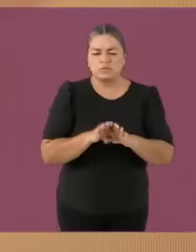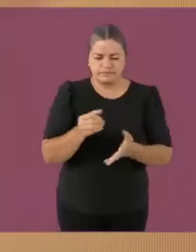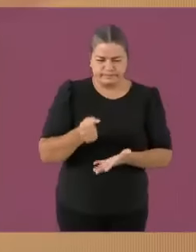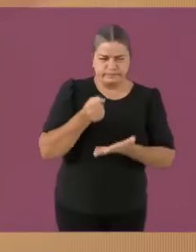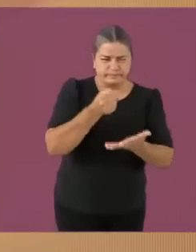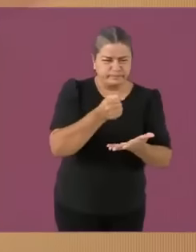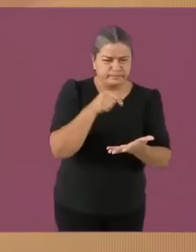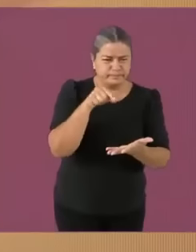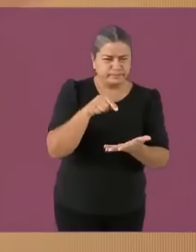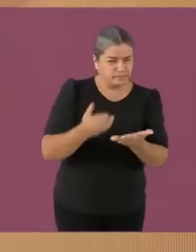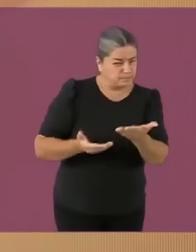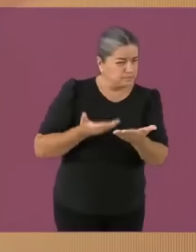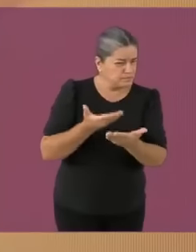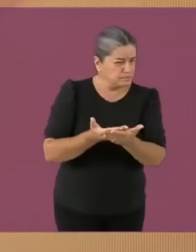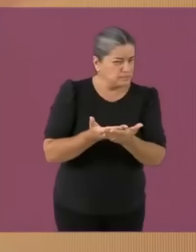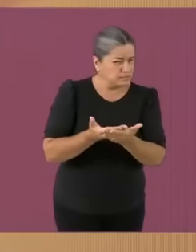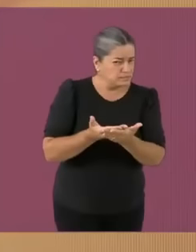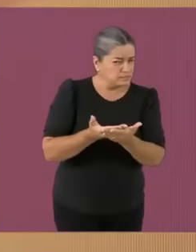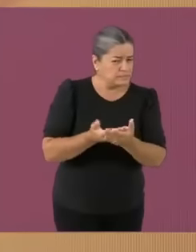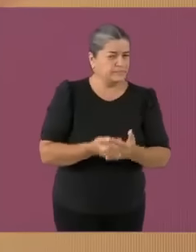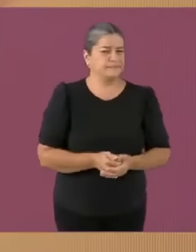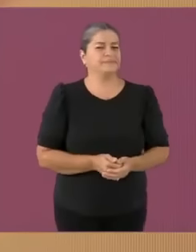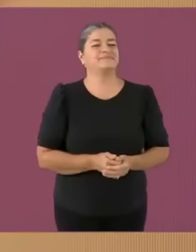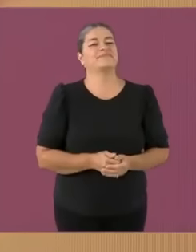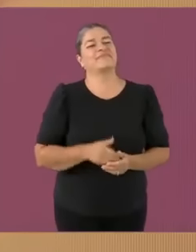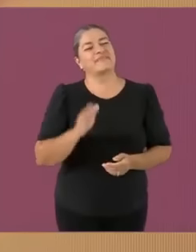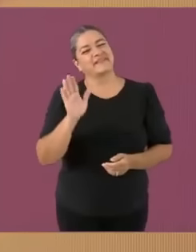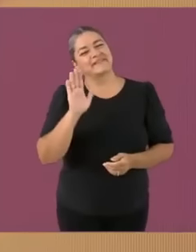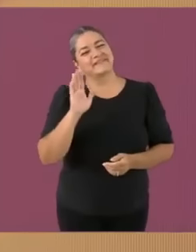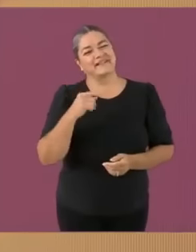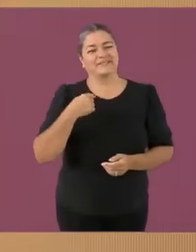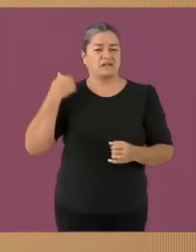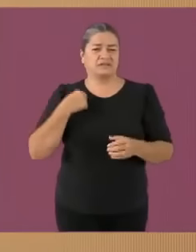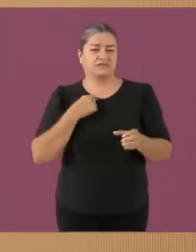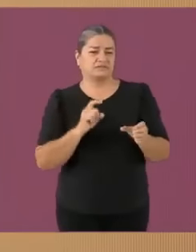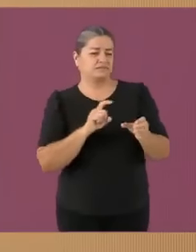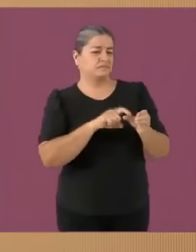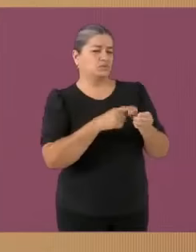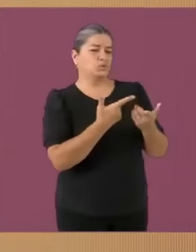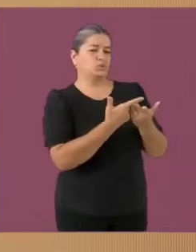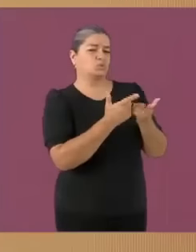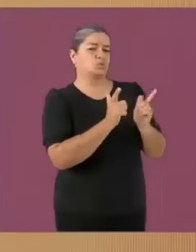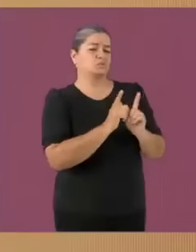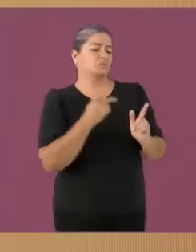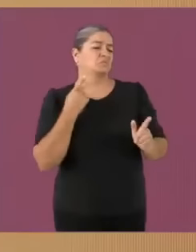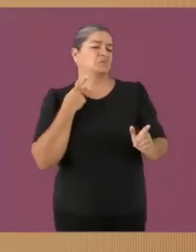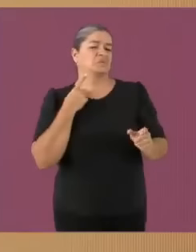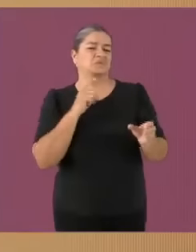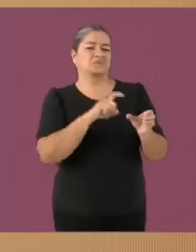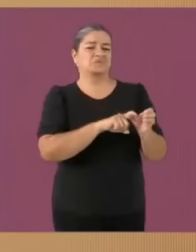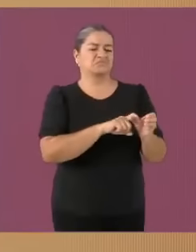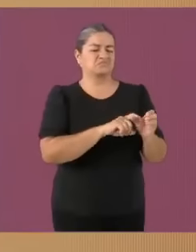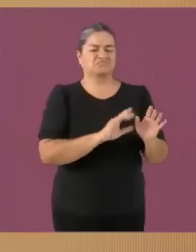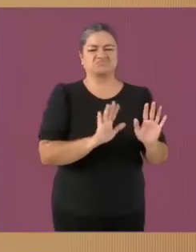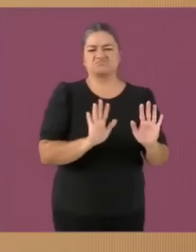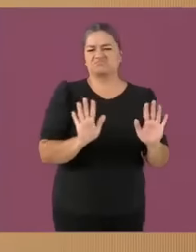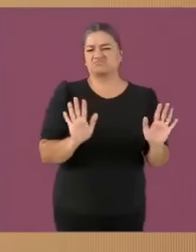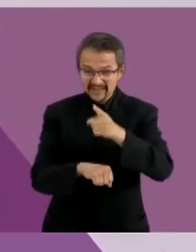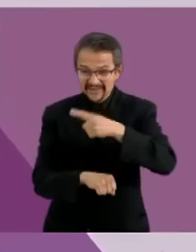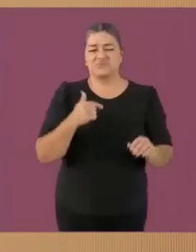Hola soy Xóchitl Gálvez. Y como tú, sé lo que cuesta una PC gamer Mi sueño... es que realmente a este país le vaya mal